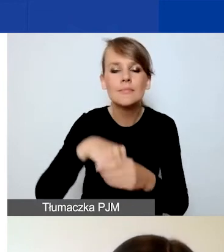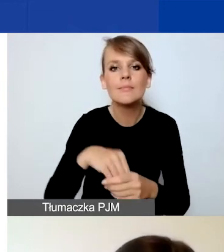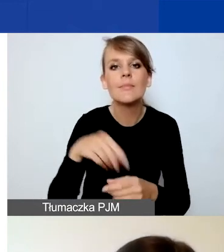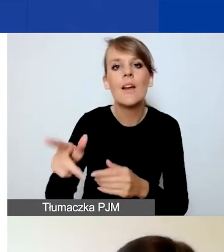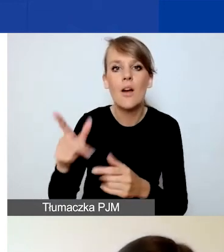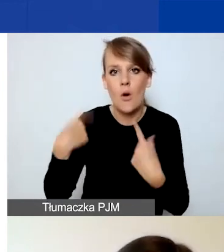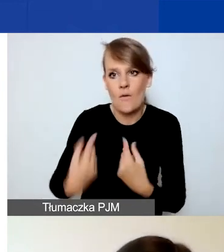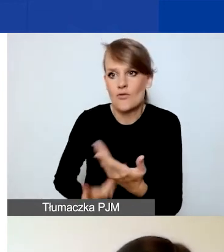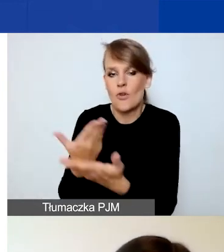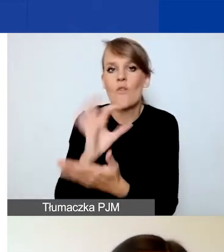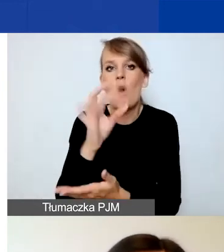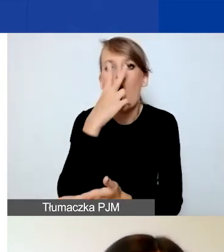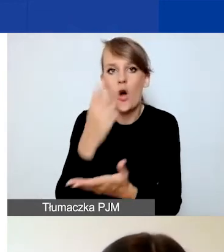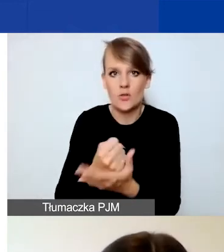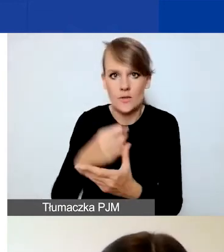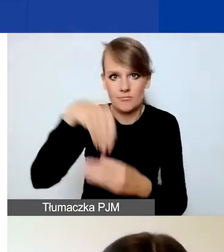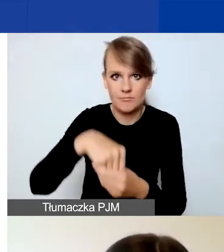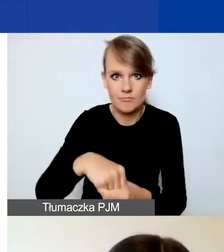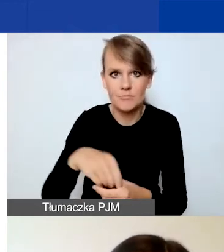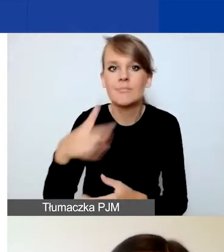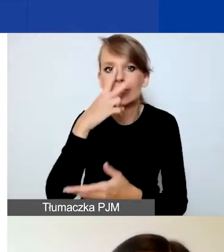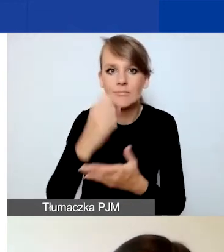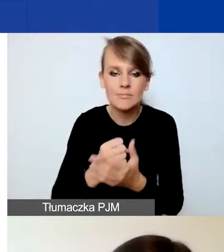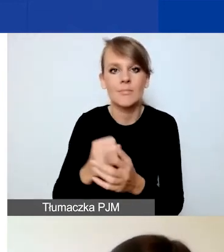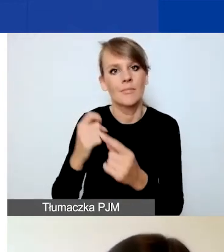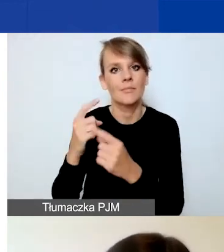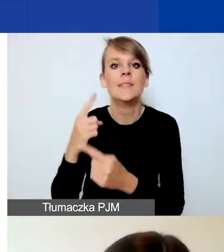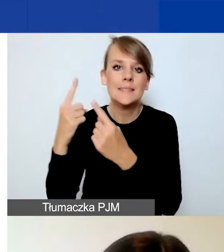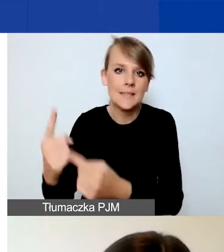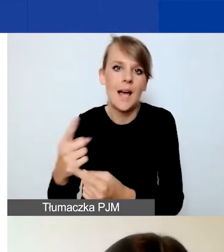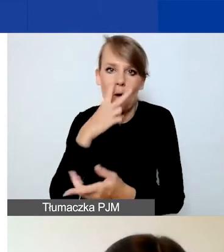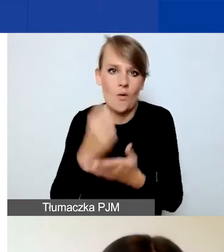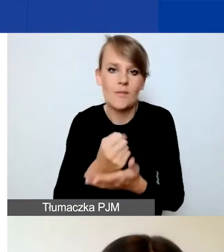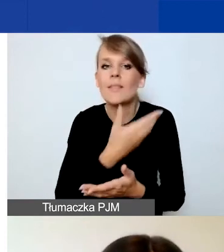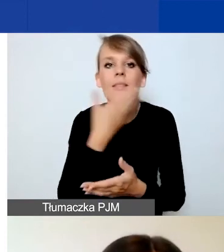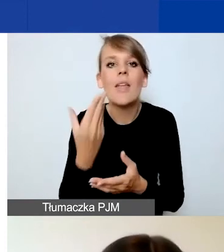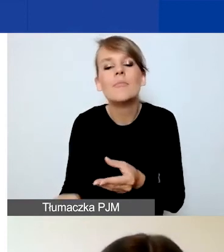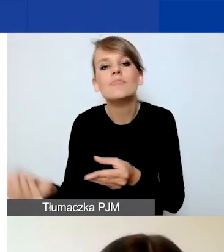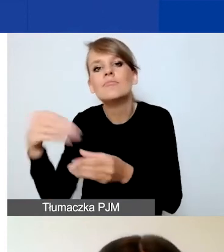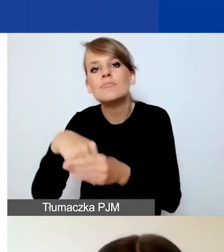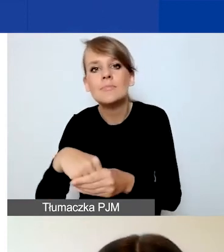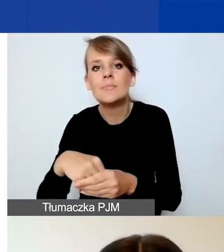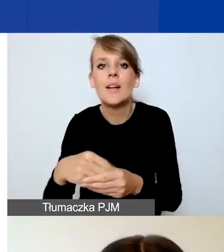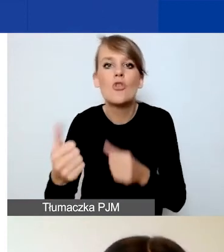Te oświadczenia mają formę deklaratywną. To znaczy, że nie załączacie dokumentów. Czyli np. deklarujecie,